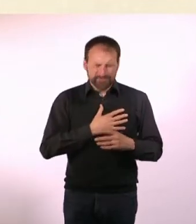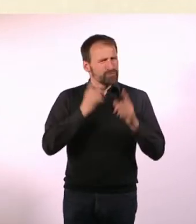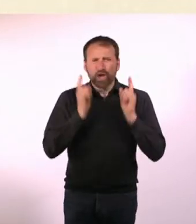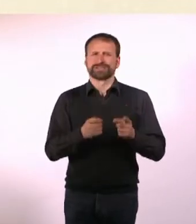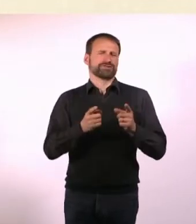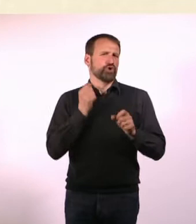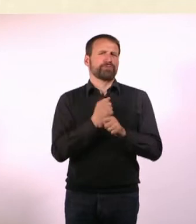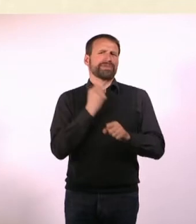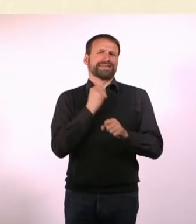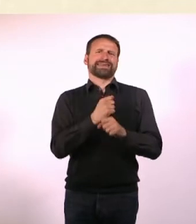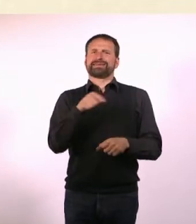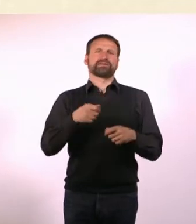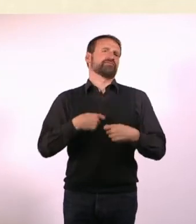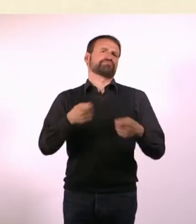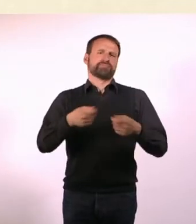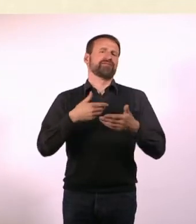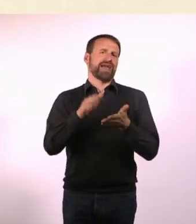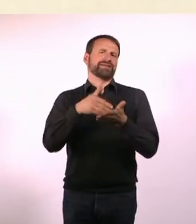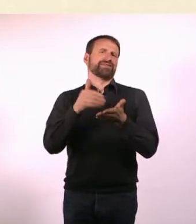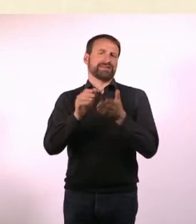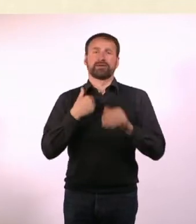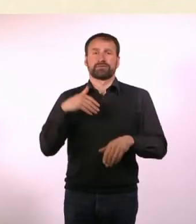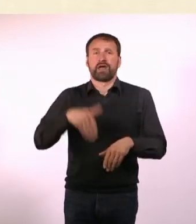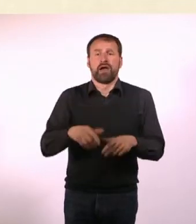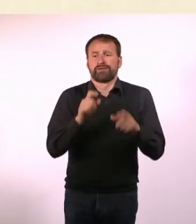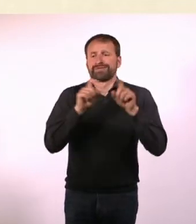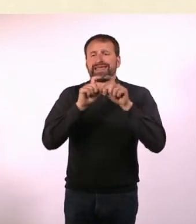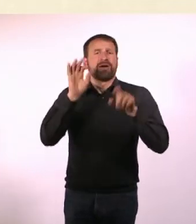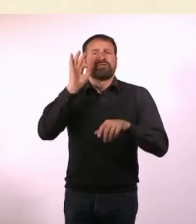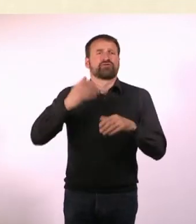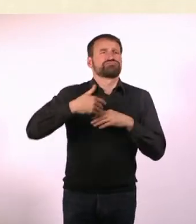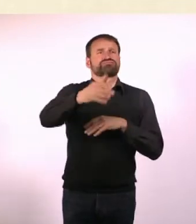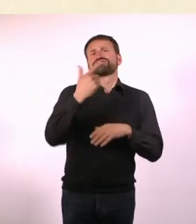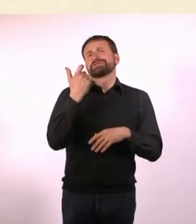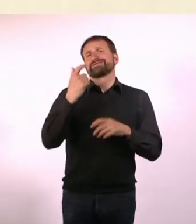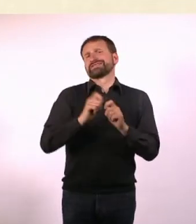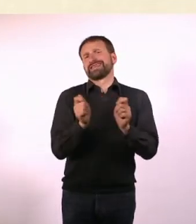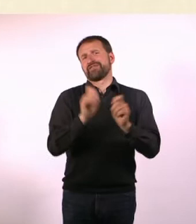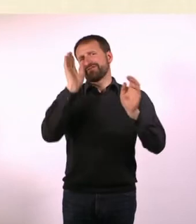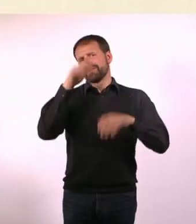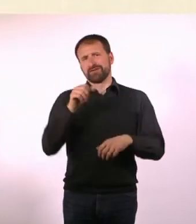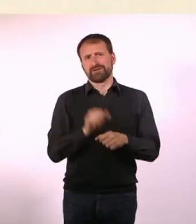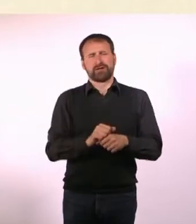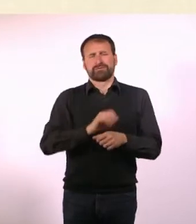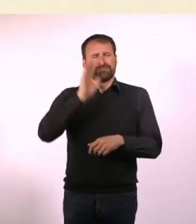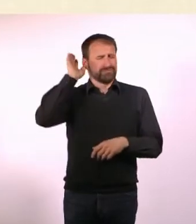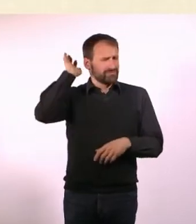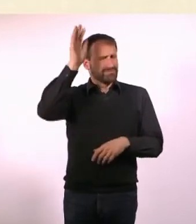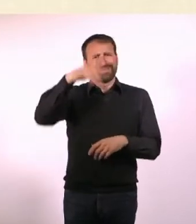Es muss unbedingt weitergehen! Wir haben auch Themen für die nächsten 20 Hefte. Wir können bis in die Unendlichkeit dieses Magazin weiter machen.